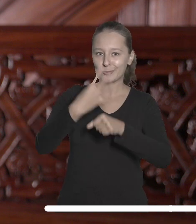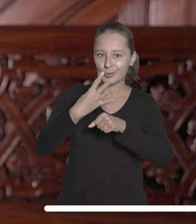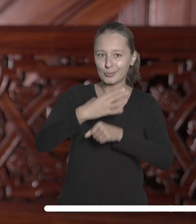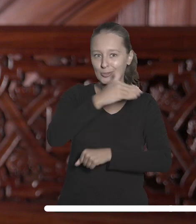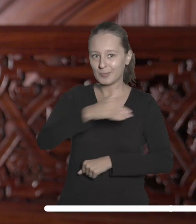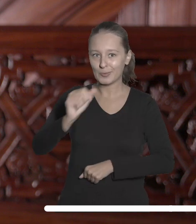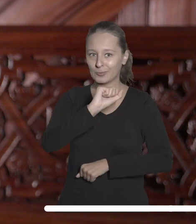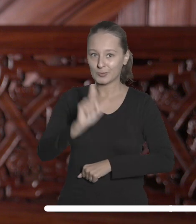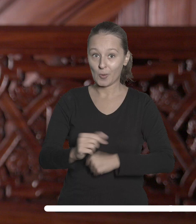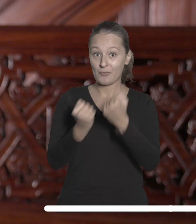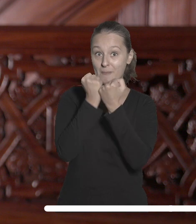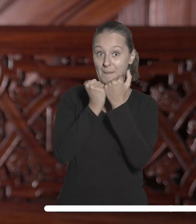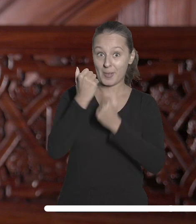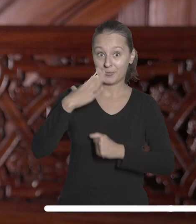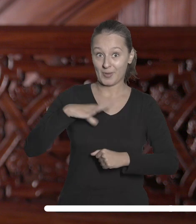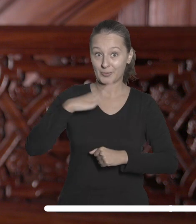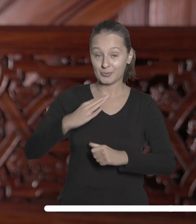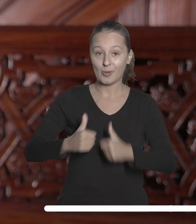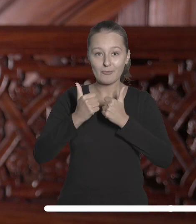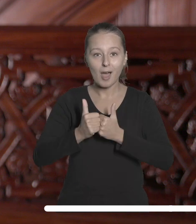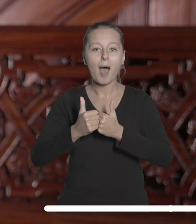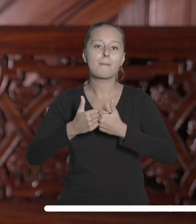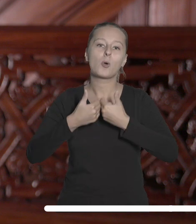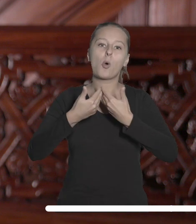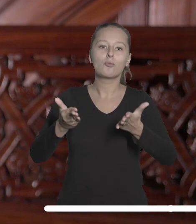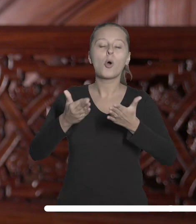złotych w skarbowych papierach wartościowych na utworzenie w budynku przy